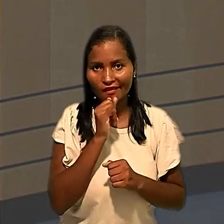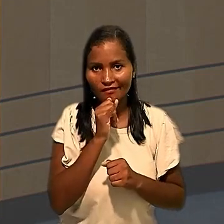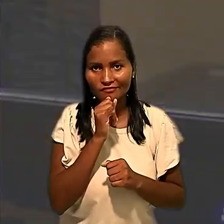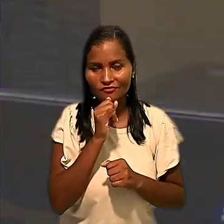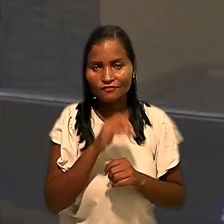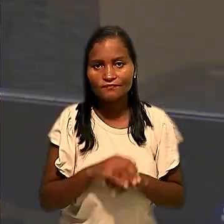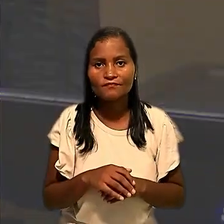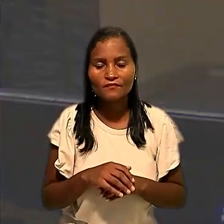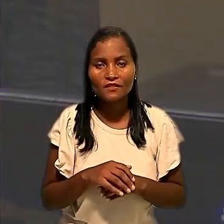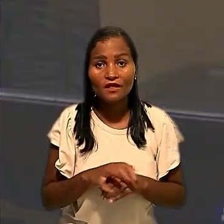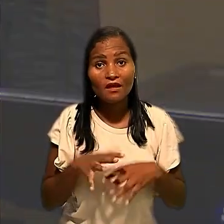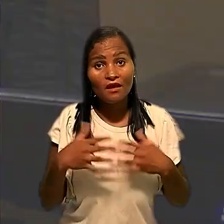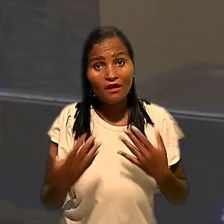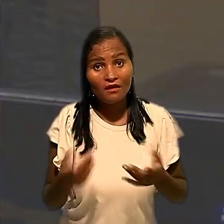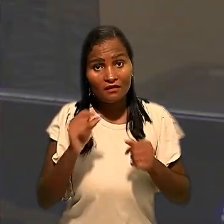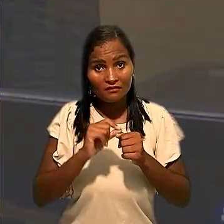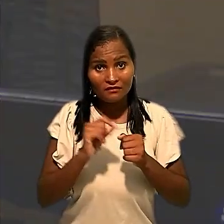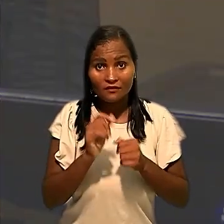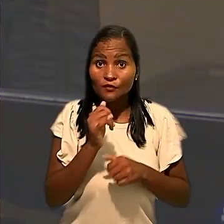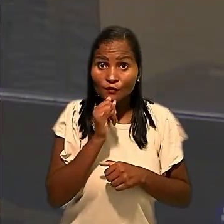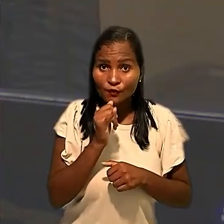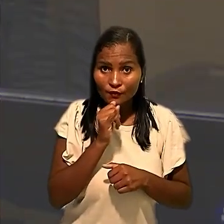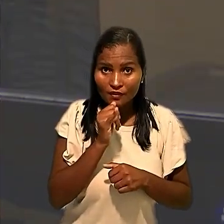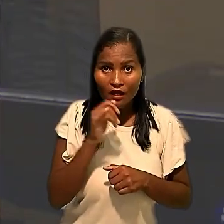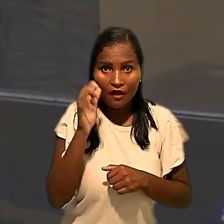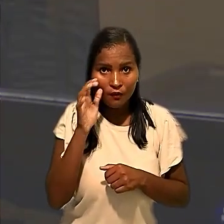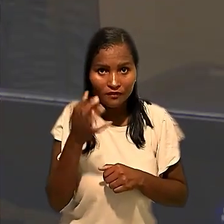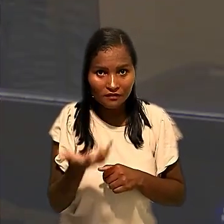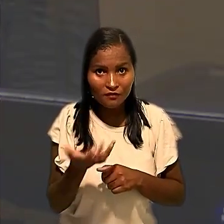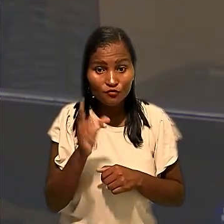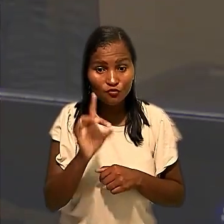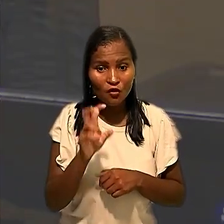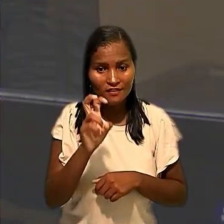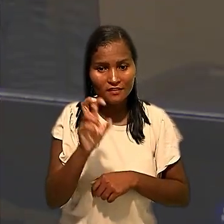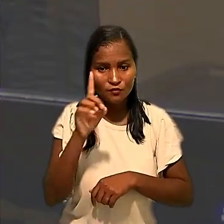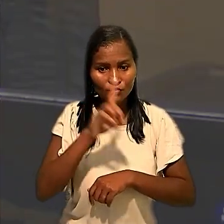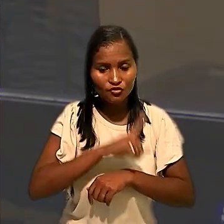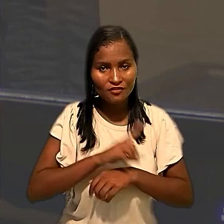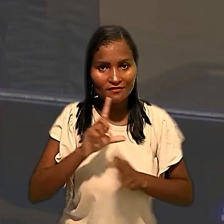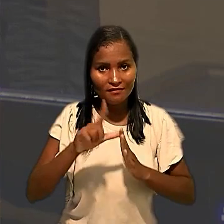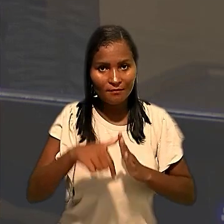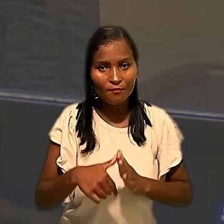"Ainda que a realização dos testes tenha se dado apenas cinco dias depois, tal fato não